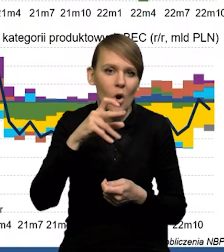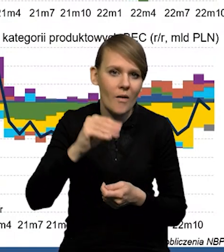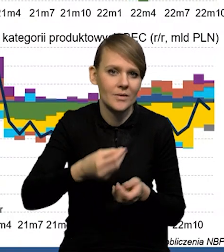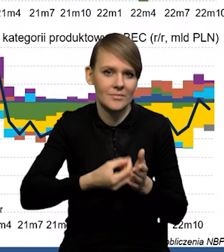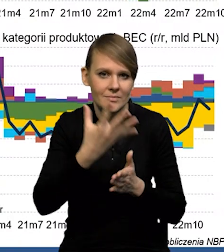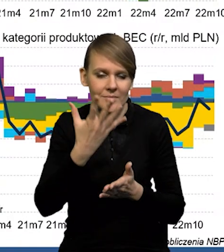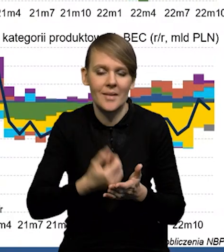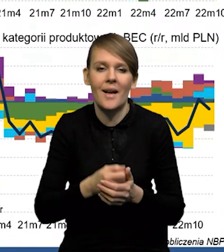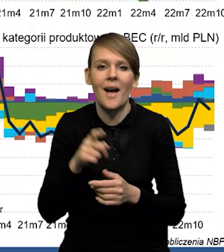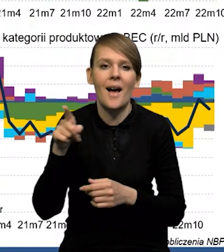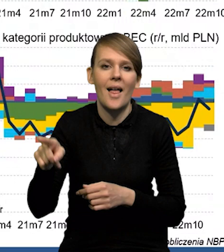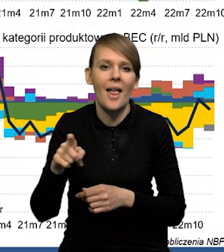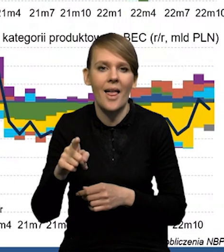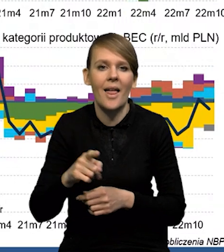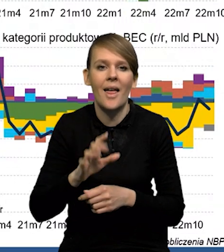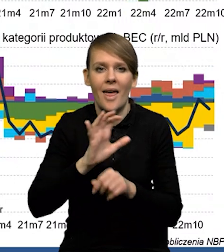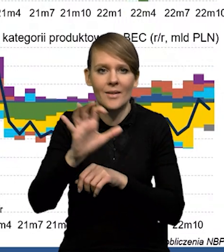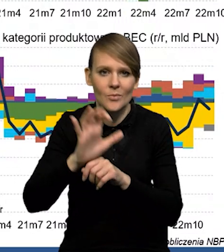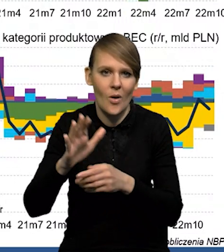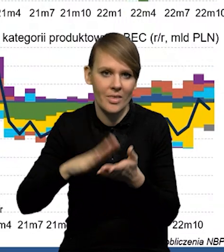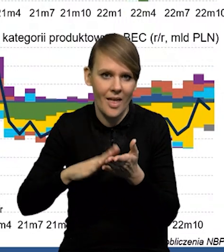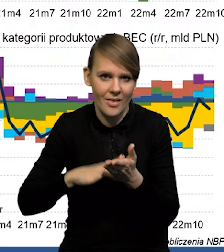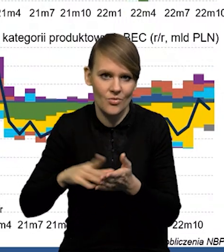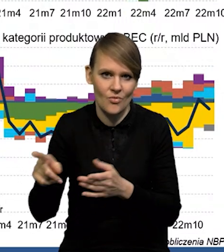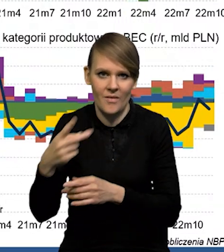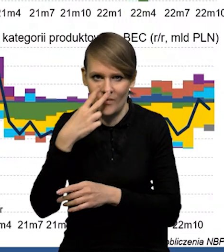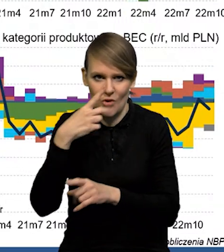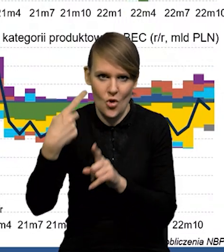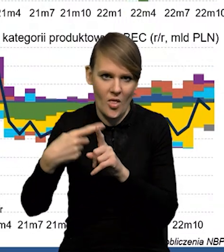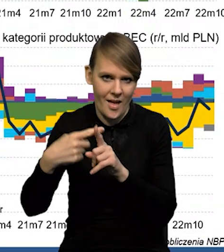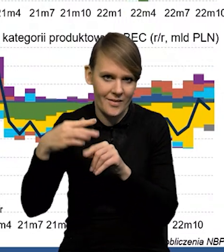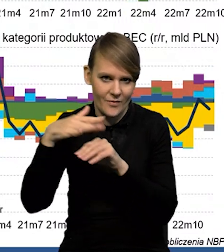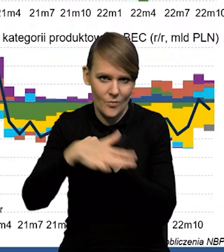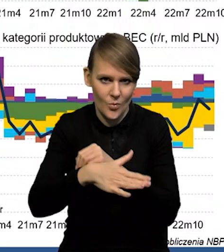Natomiast mamy dodatni wkład eksportu netto. Obserwowaliśmy go już w poprzednim kwartale.